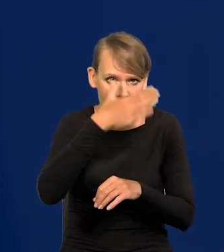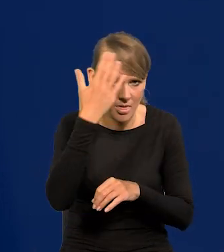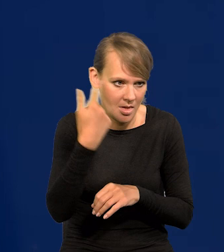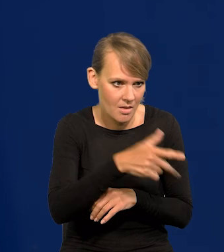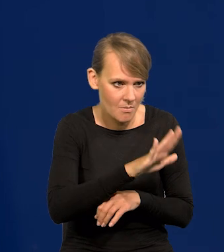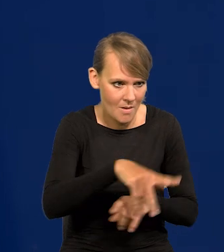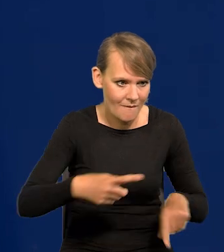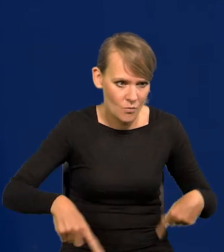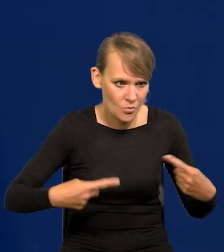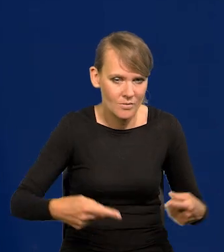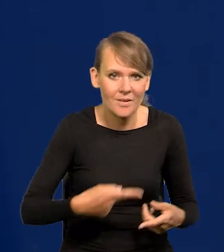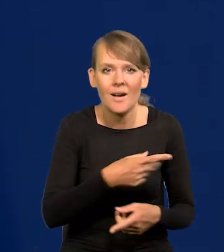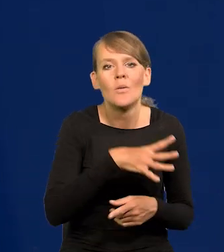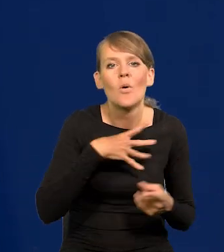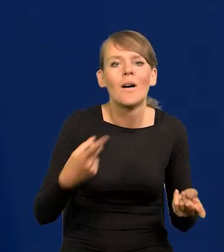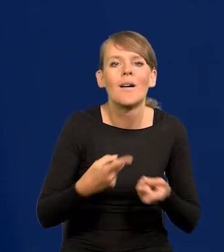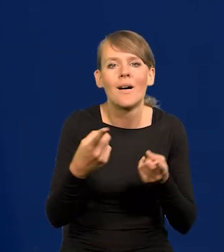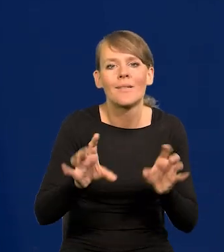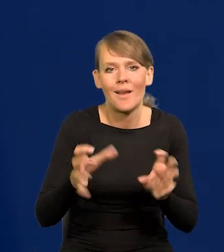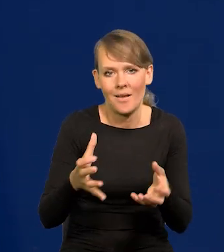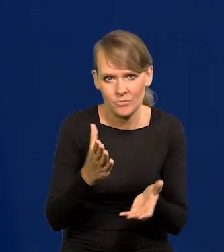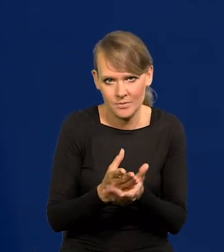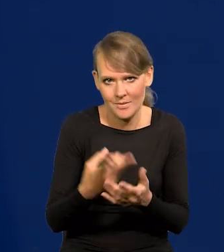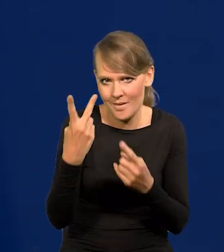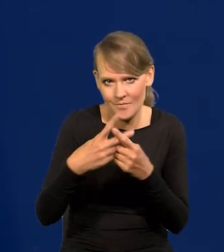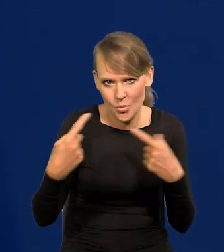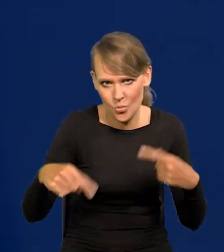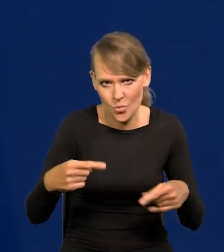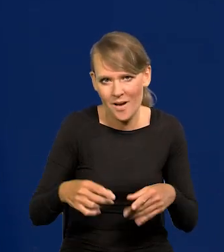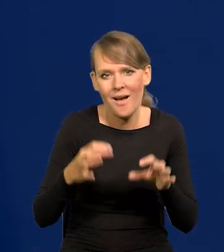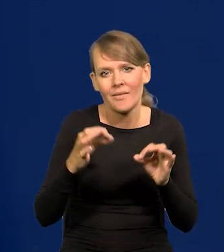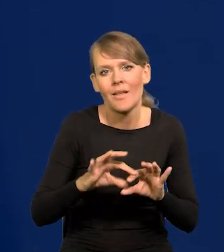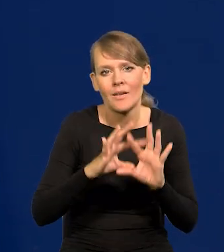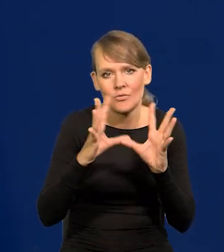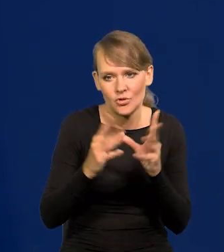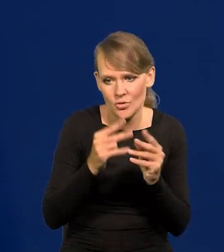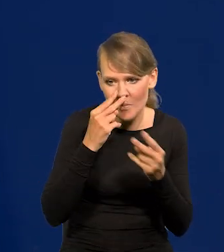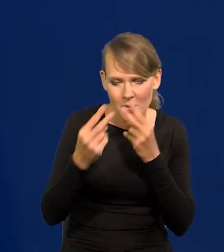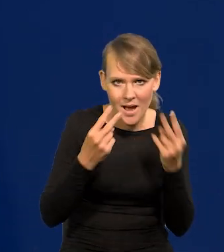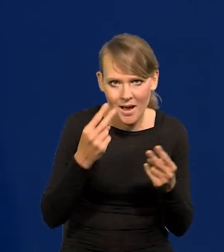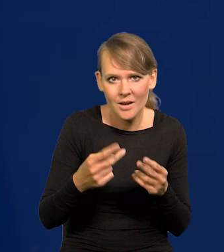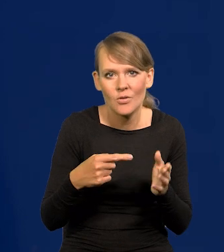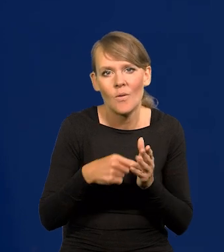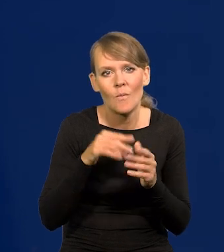bo przez radio tylko była kampania, nie było telewizji. Teraz się wszystko liczy, ale to jest gra na emocjach.